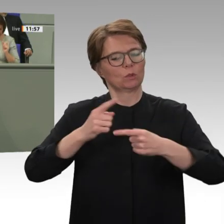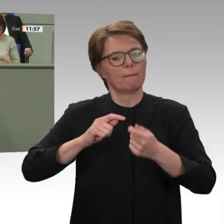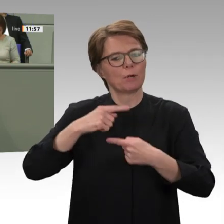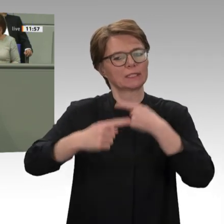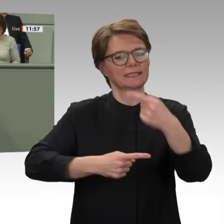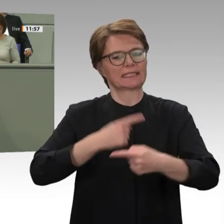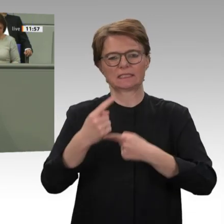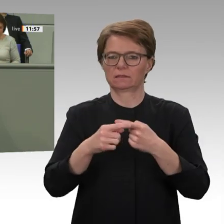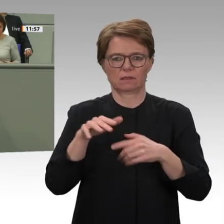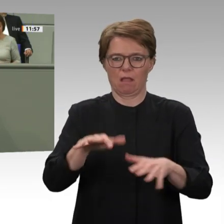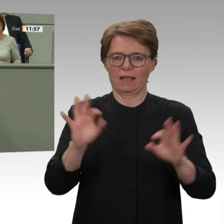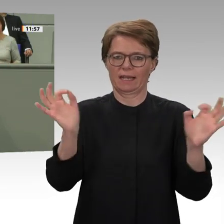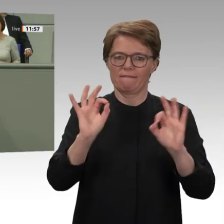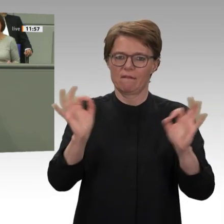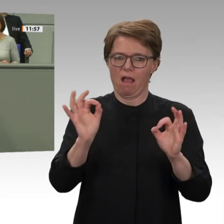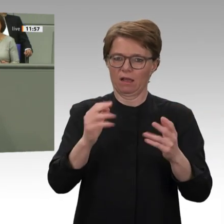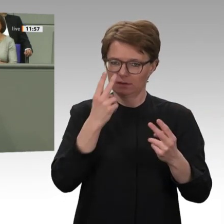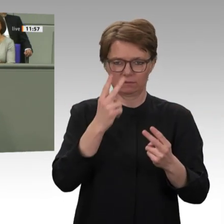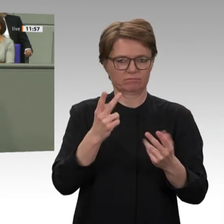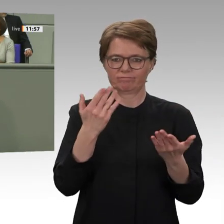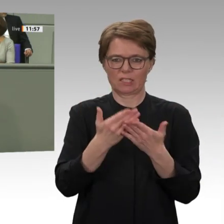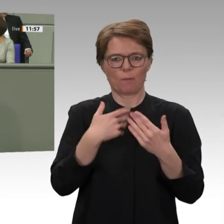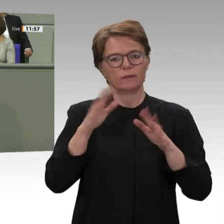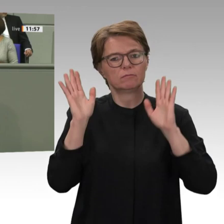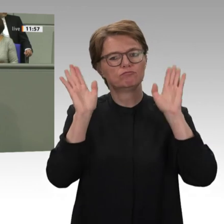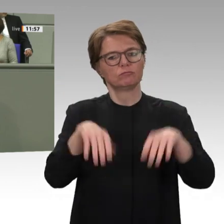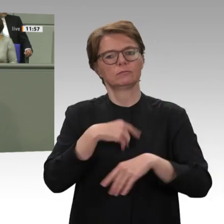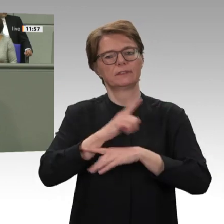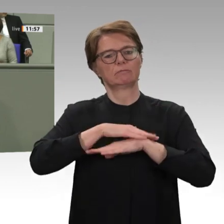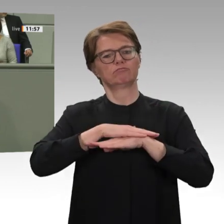Sich das klarzumachen, ist von zentraler Bedeutung, wenn wir darüber reden, was